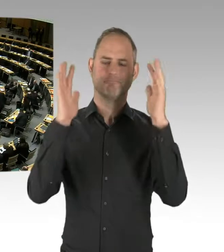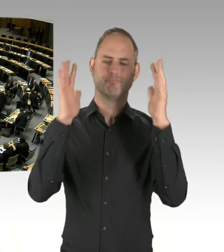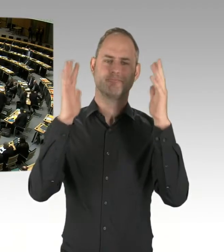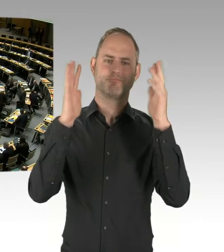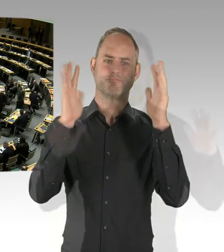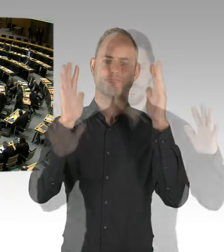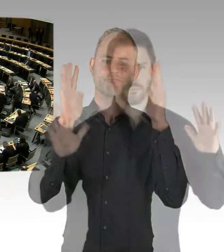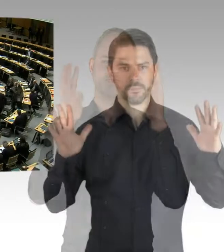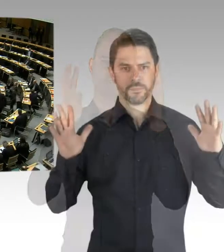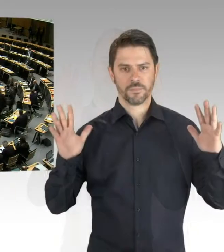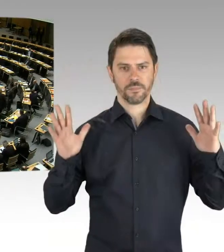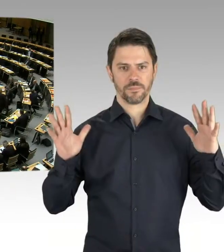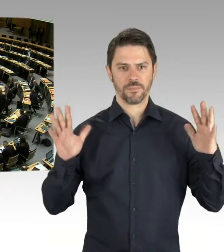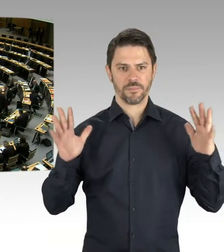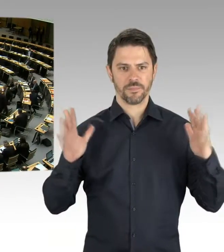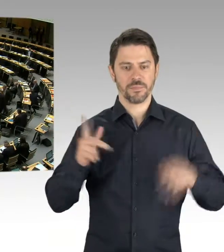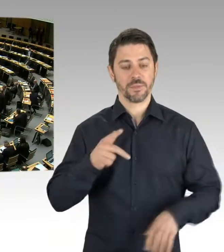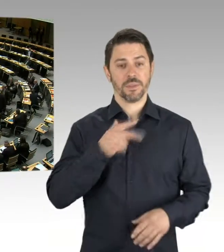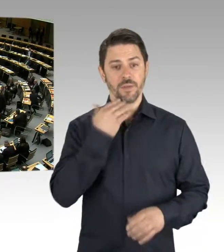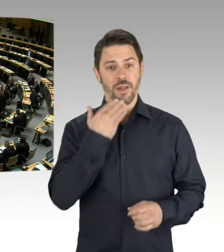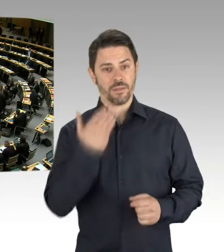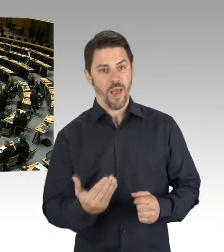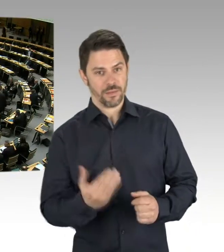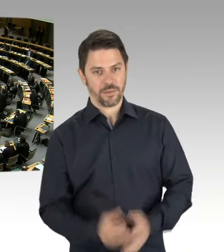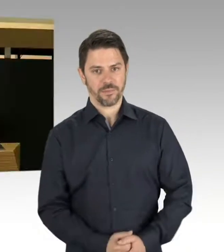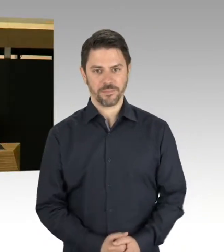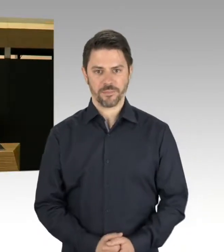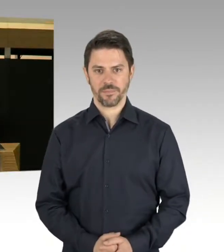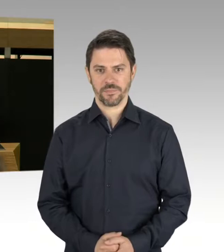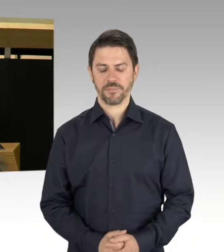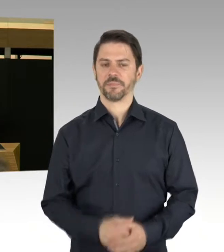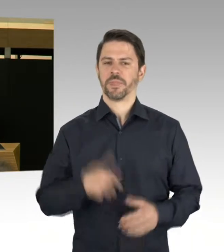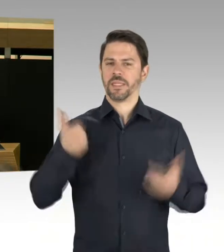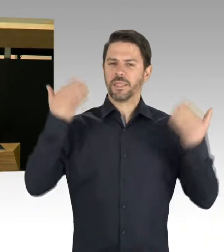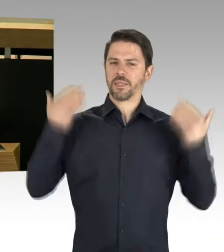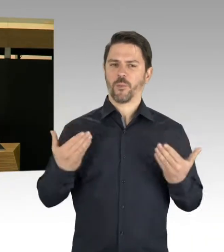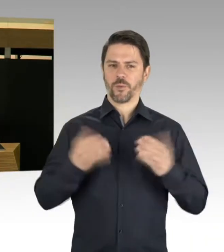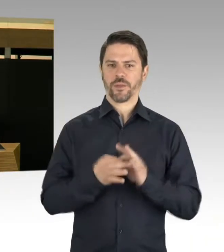(Rednerwechsel) Ja, vielen Dank. Vor dem Hintergrund der öffentlich unter anderem von der Industrie- und Handelskammer